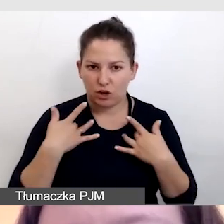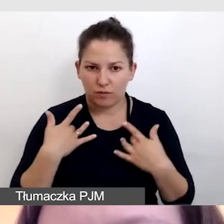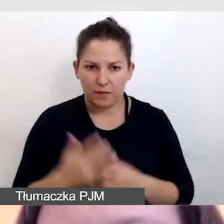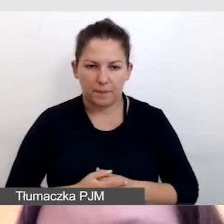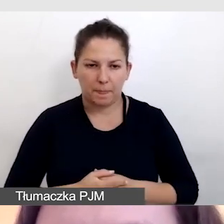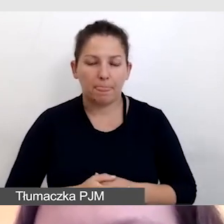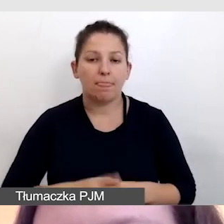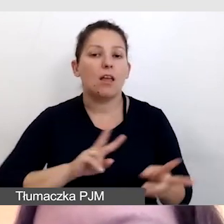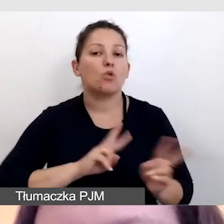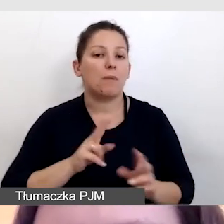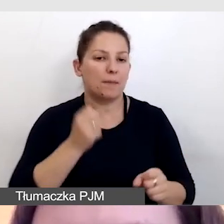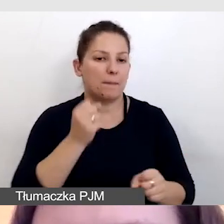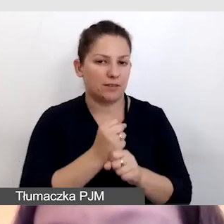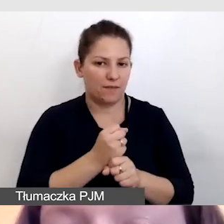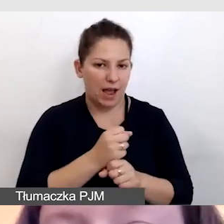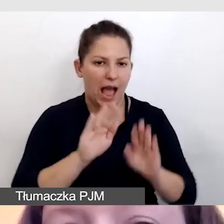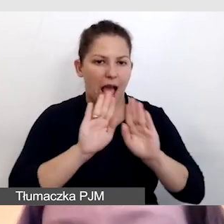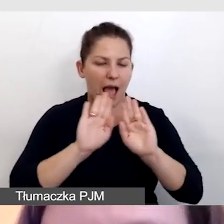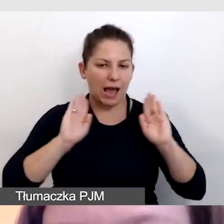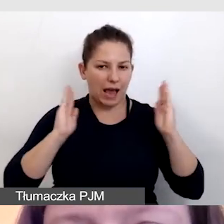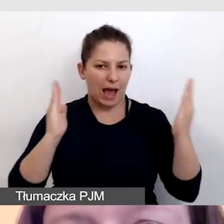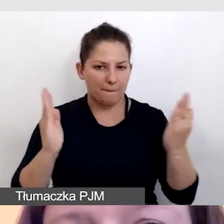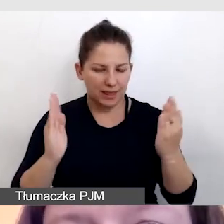Tłumacze pracowali w kabinie i online.